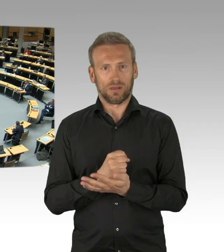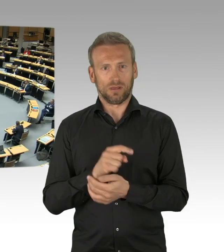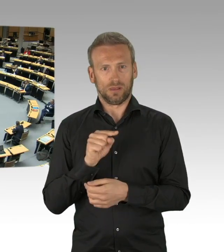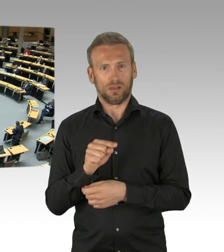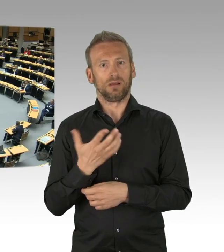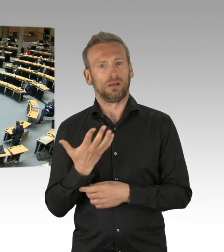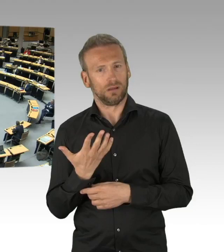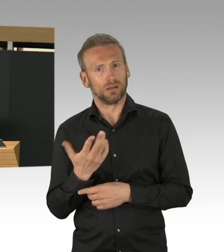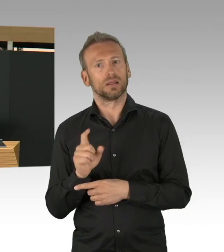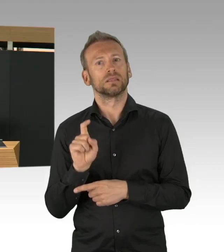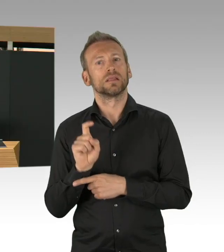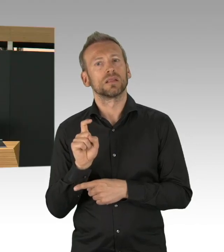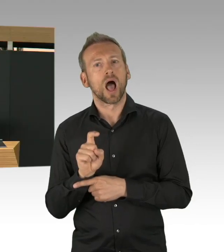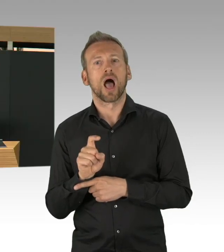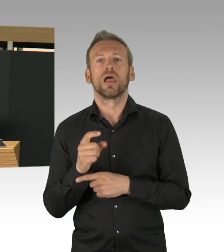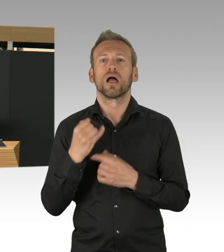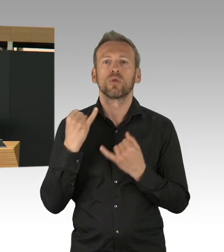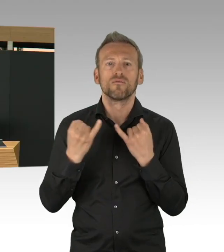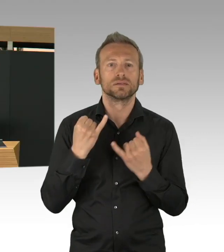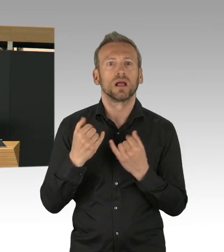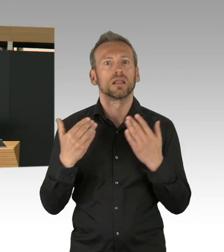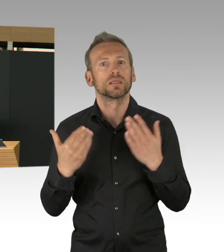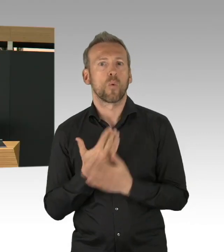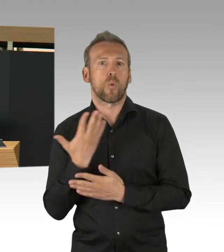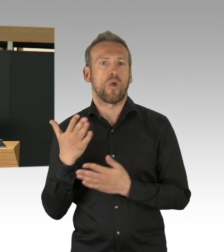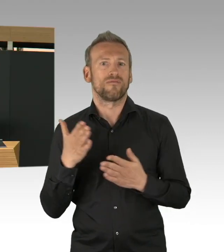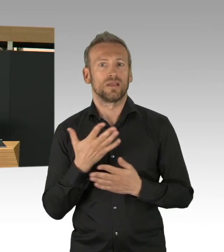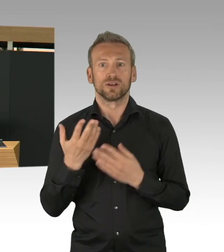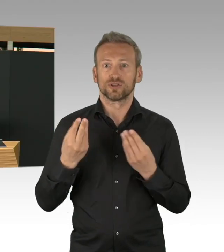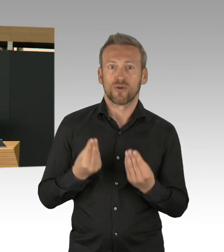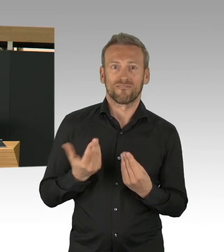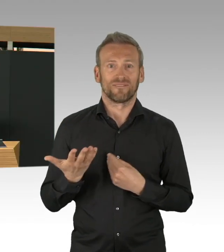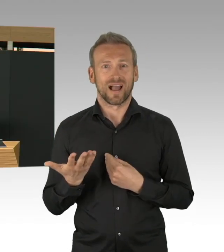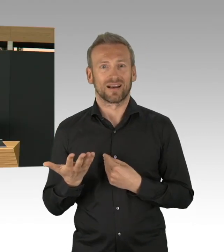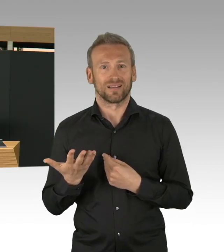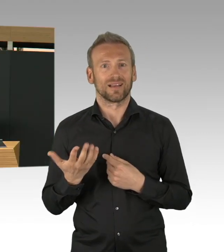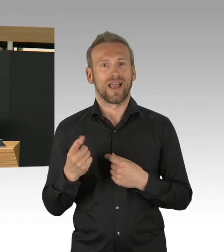Und deswegen ist das jetzt genau die Zeit, Mustergesundheitsamt auch umzusetzen, aber auch durch andere Maßnahmen,